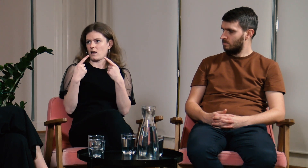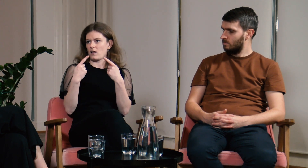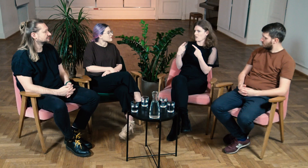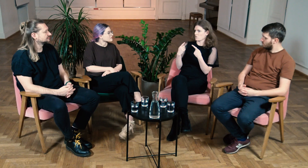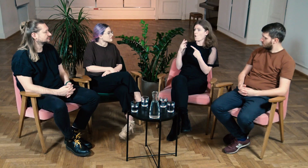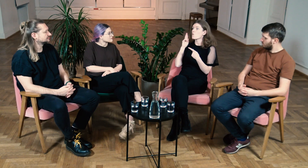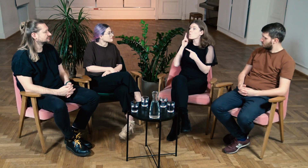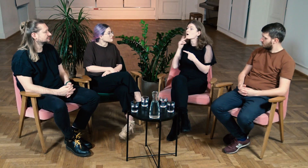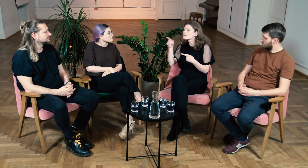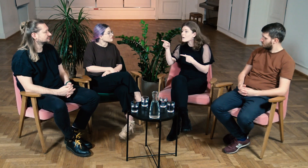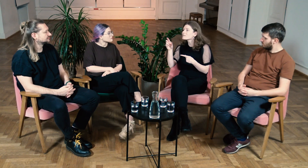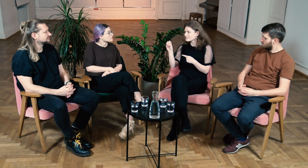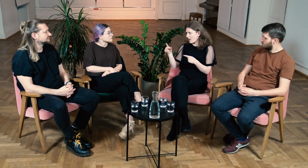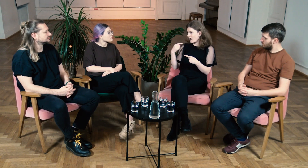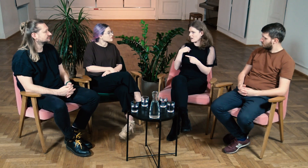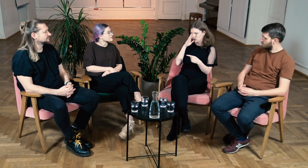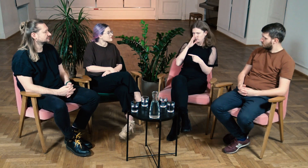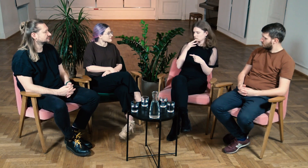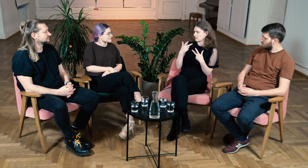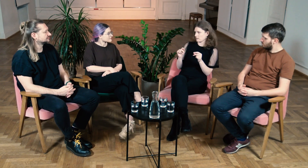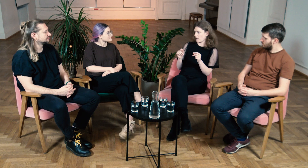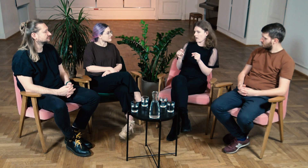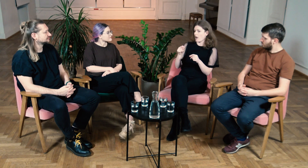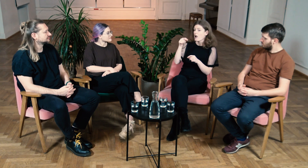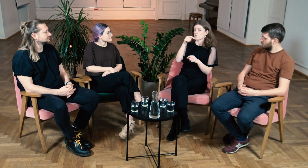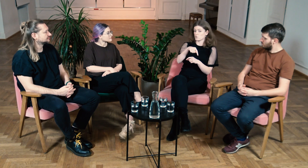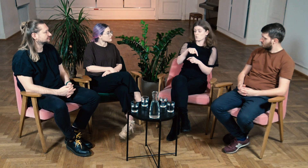To przecież g/Głusi są dyskryminowani, a ja? Słabosłysząca? Na pewno nie.